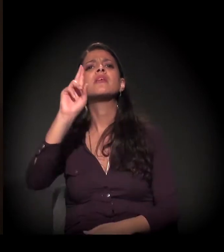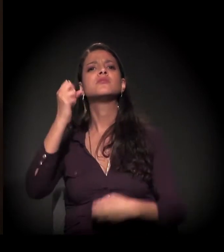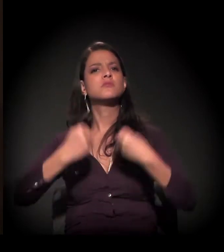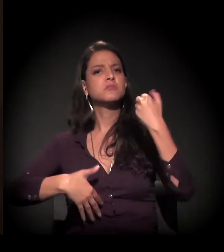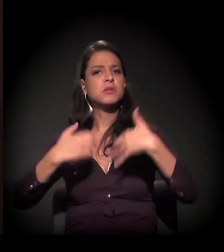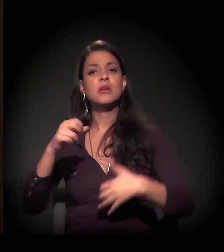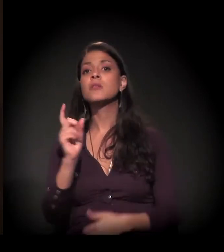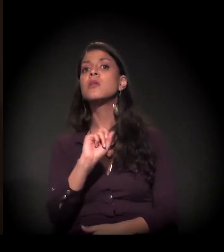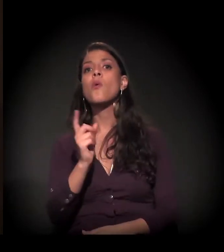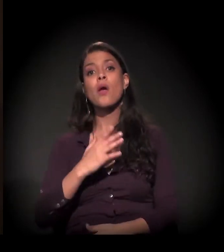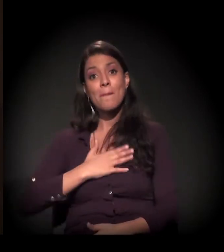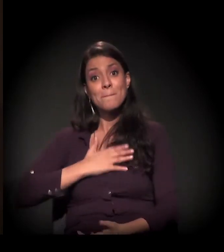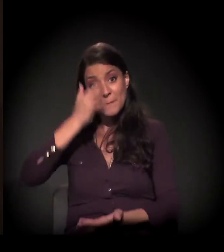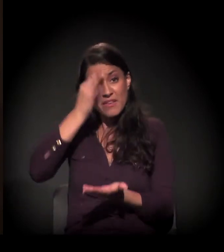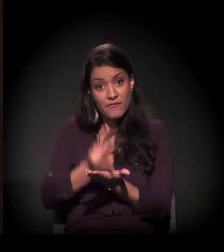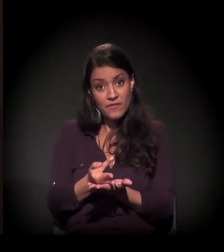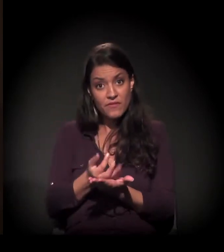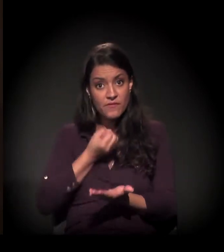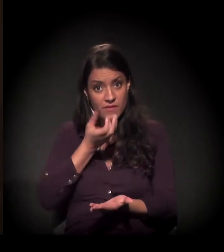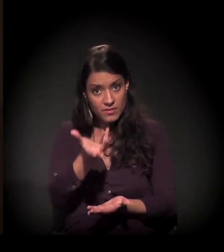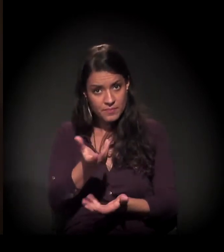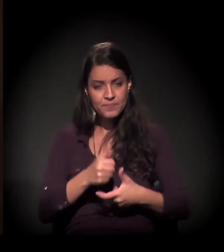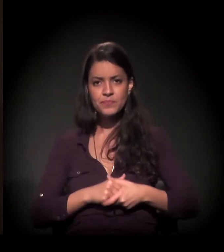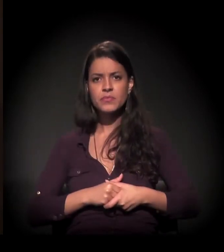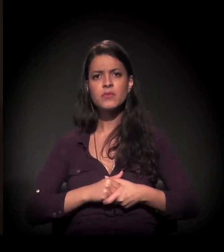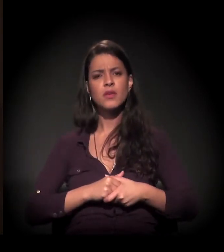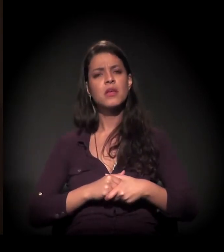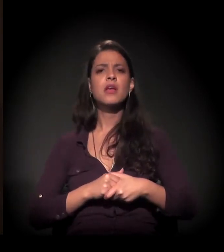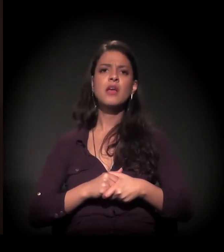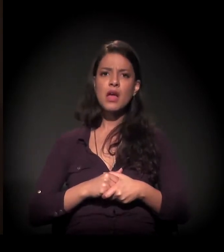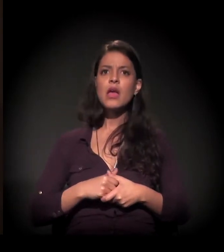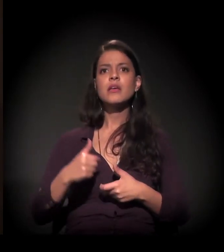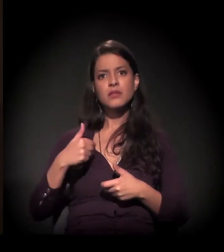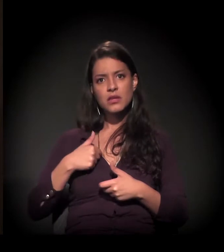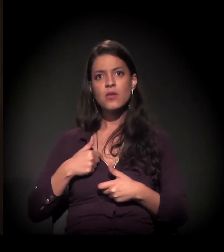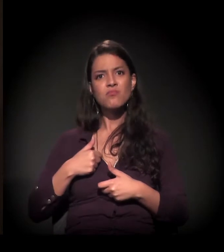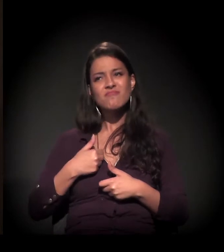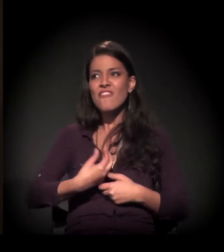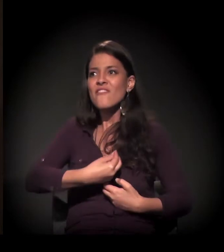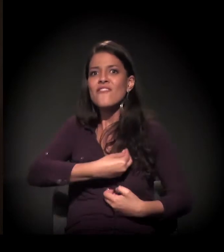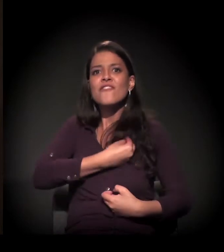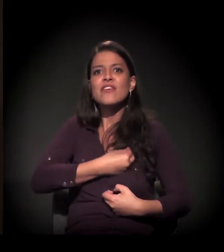eu estou falando da minha fé. E eu mergulhei na universidade da vida.